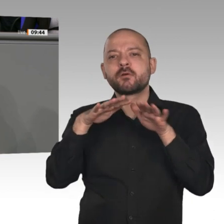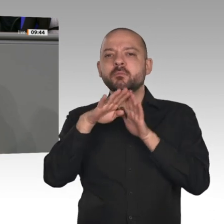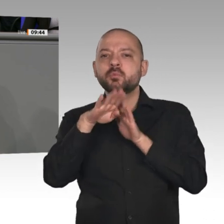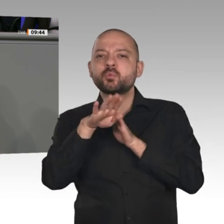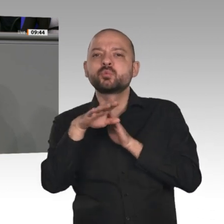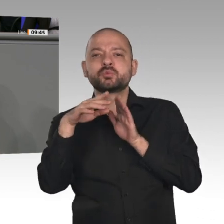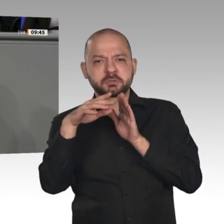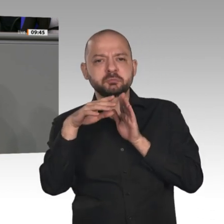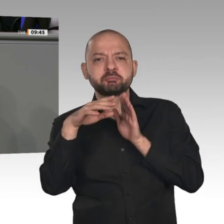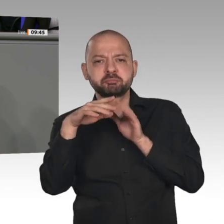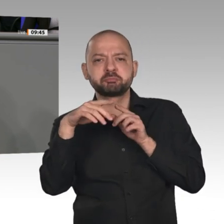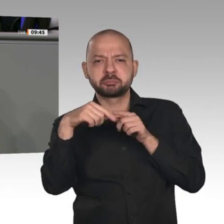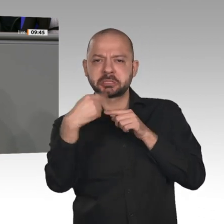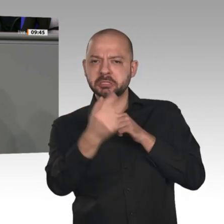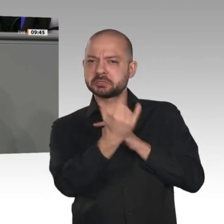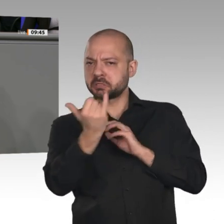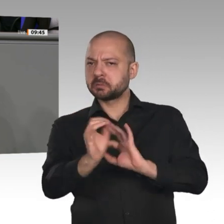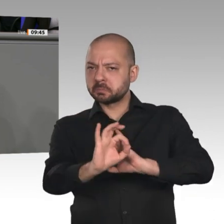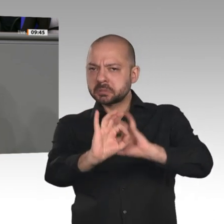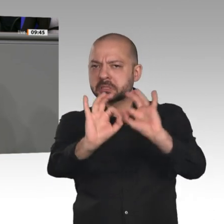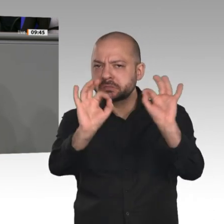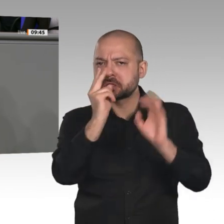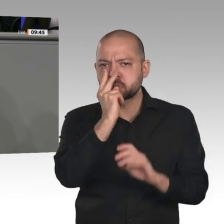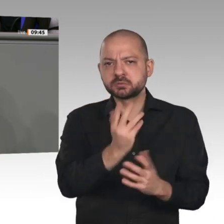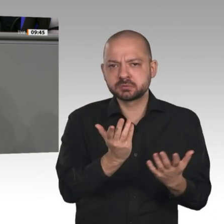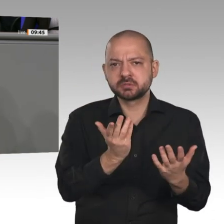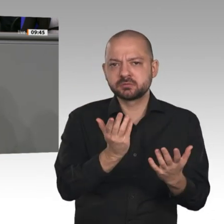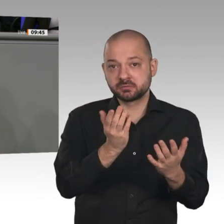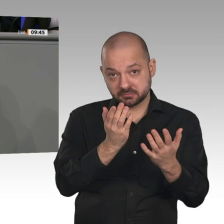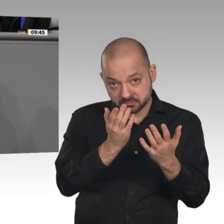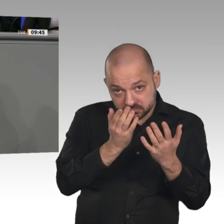harte Brexit hoffentlich abgewendet wird, dann hat es damit zu tun, dass der Handelsstreit